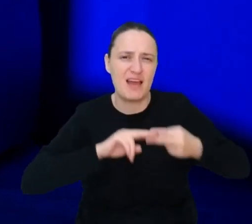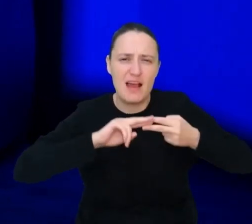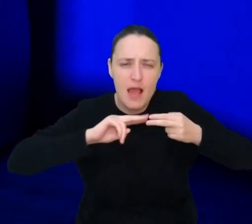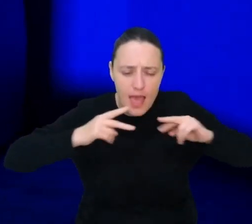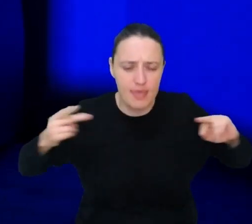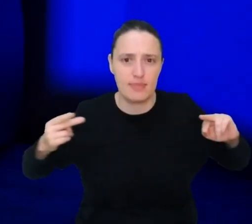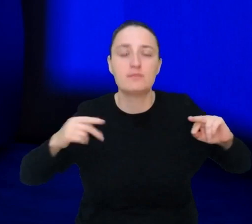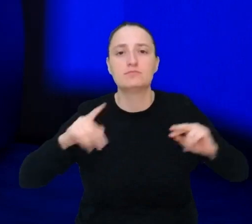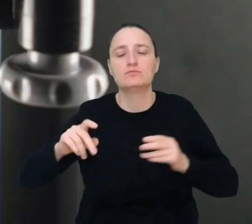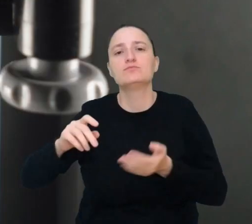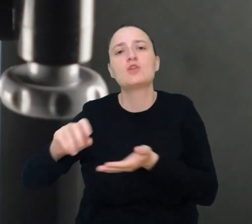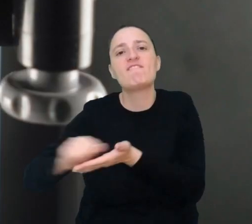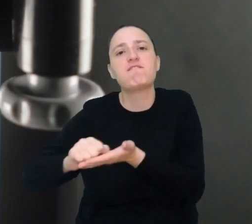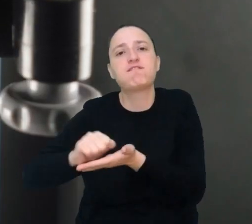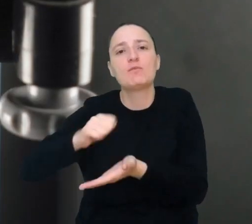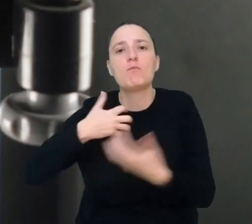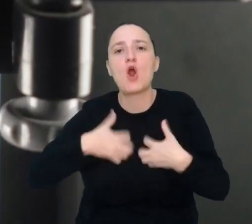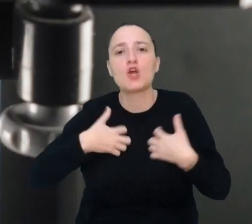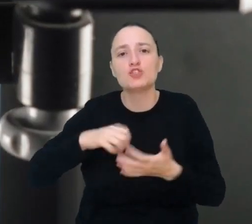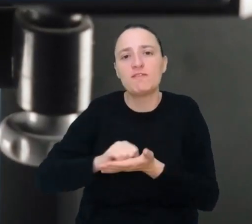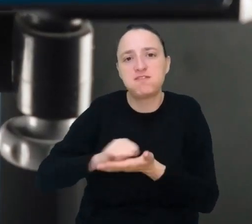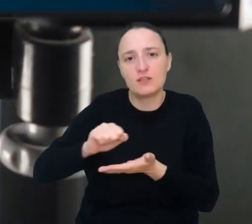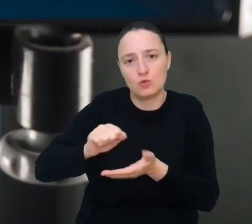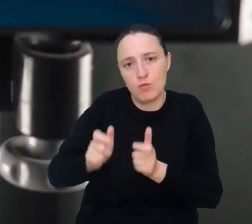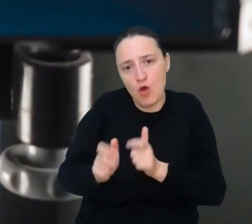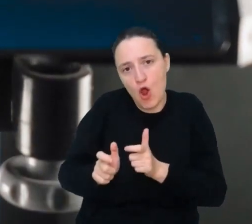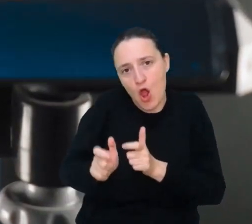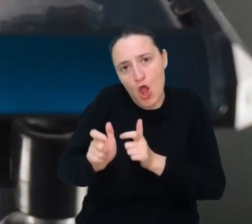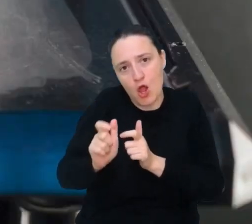za pomocą druku biologicznego wyhodujesz dla niego nowe żywe serce -